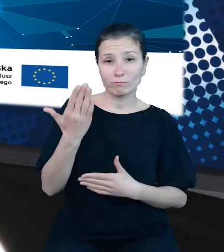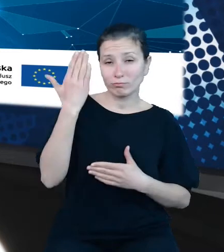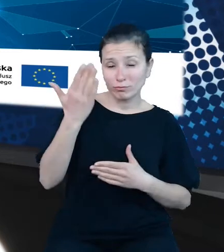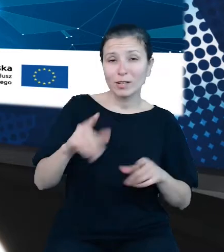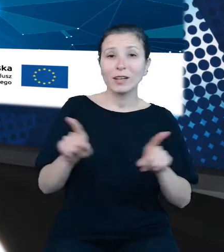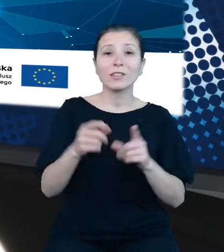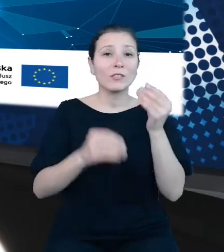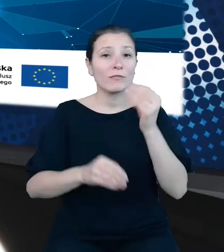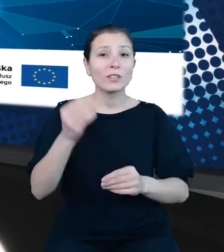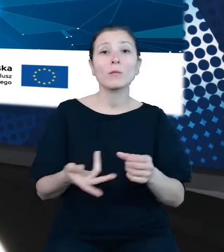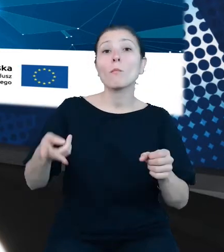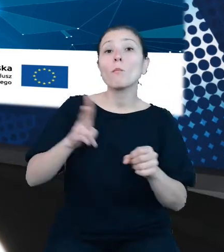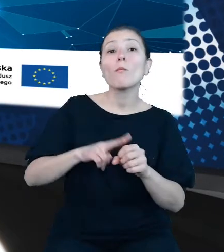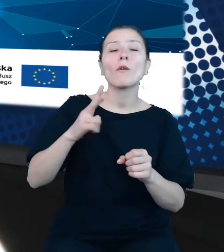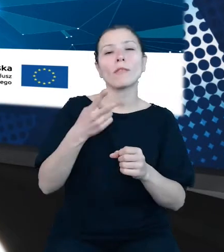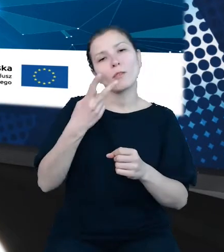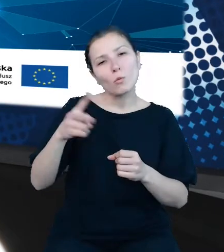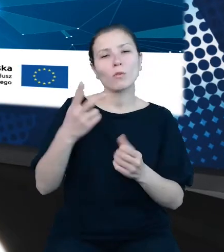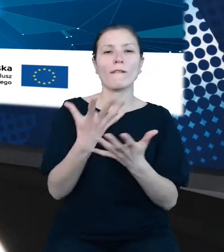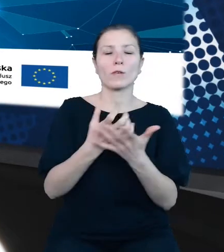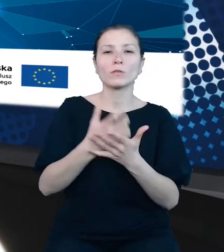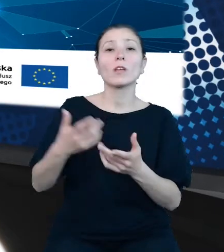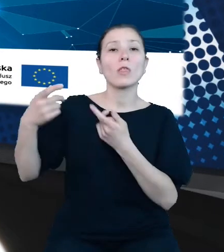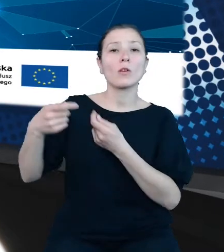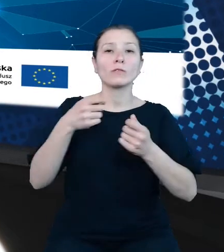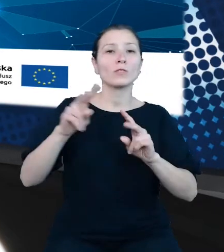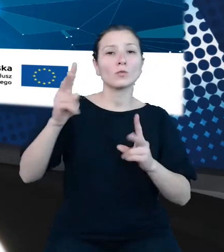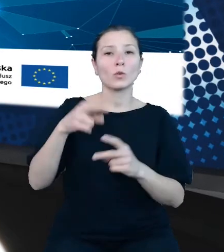Projekt jest dofinansowany z funduszy europejskich w ramach drugiej osi POPC -